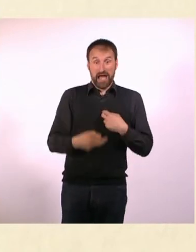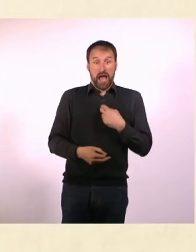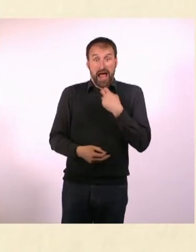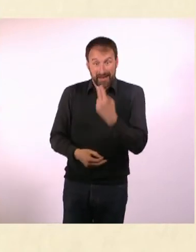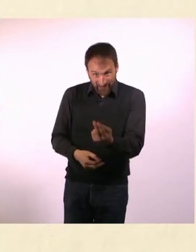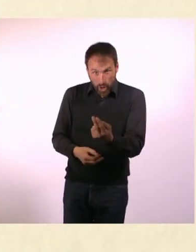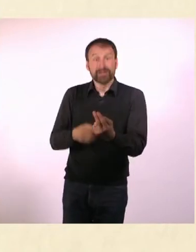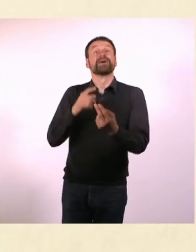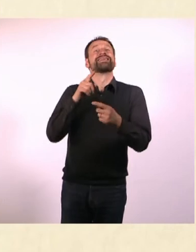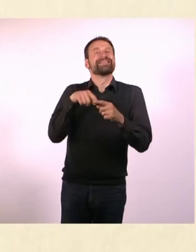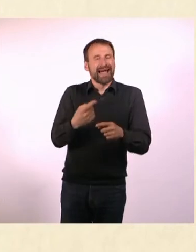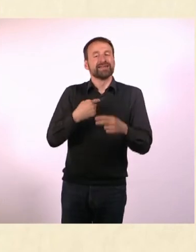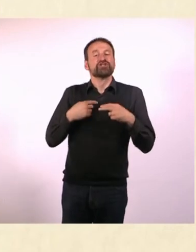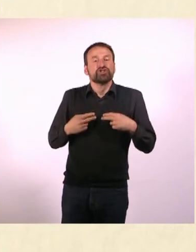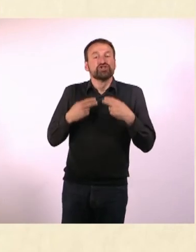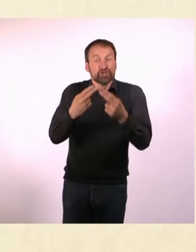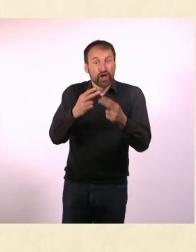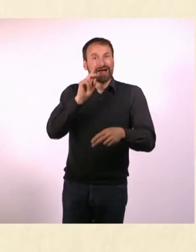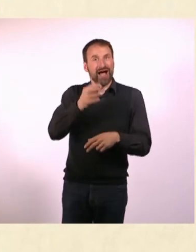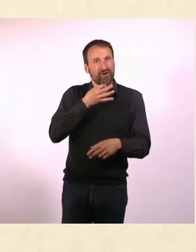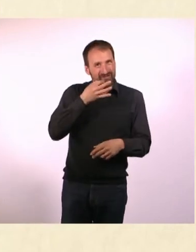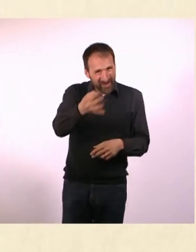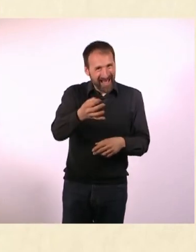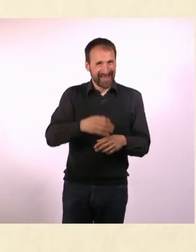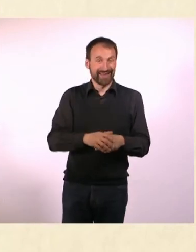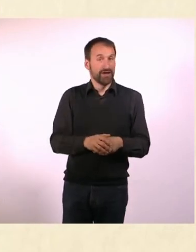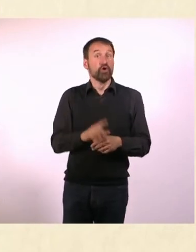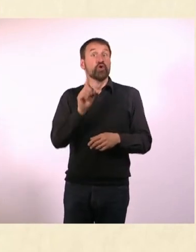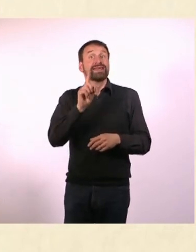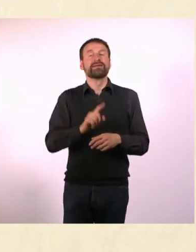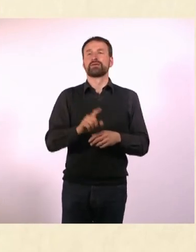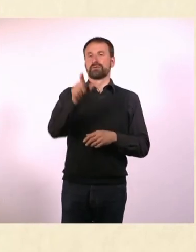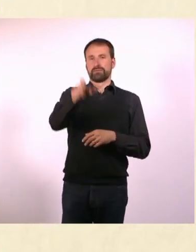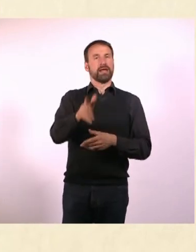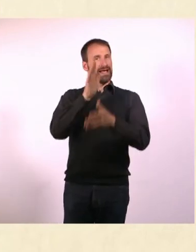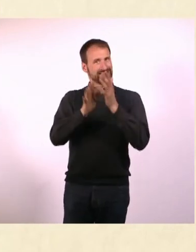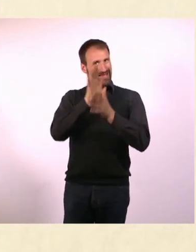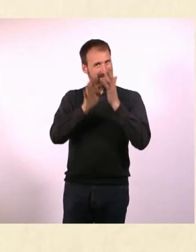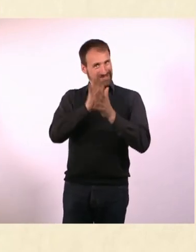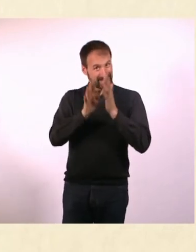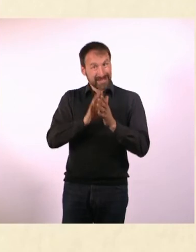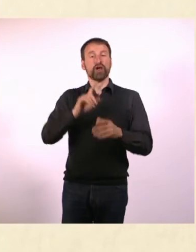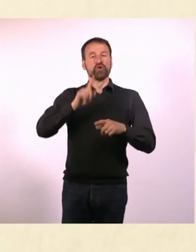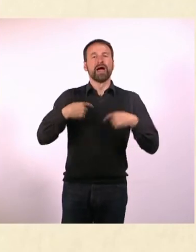dann stellst Du ihm eine Frage zurück. Und nicht: Jemand erzählt mir etwas und ich erzähle ihm dann etwas,